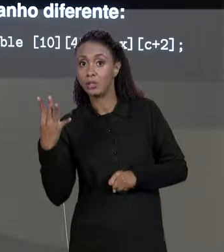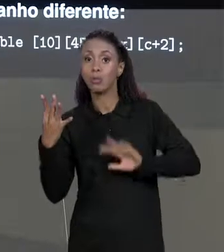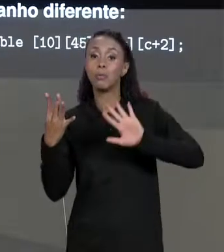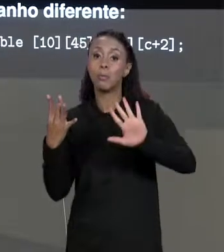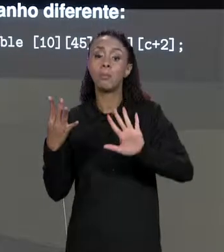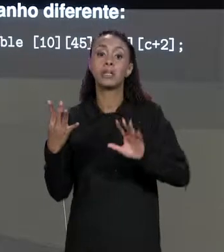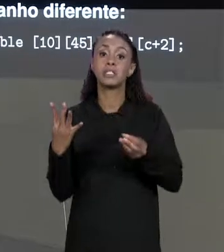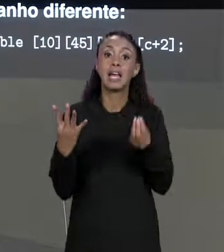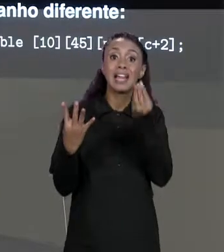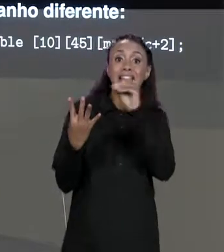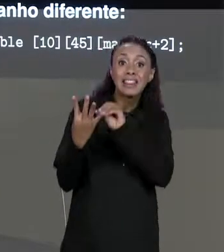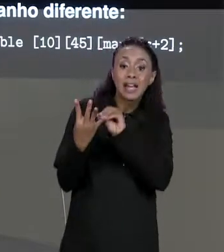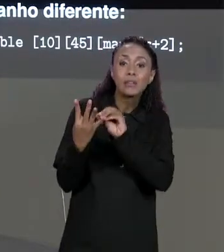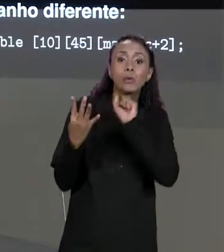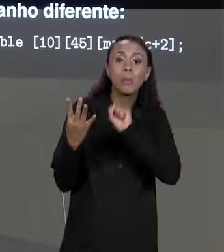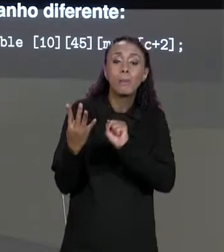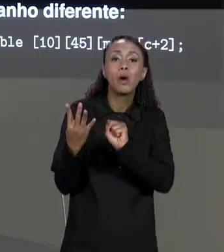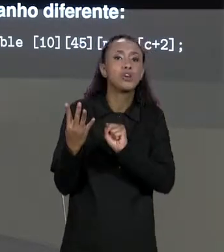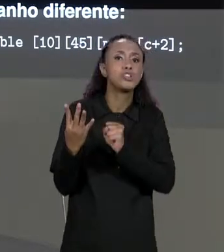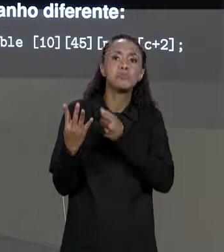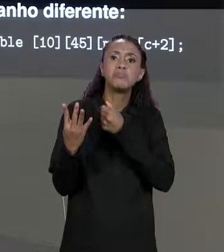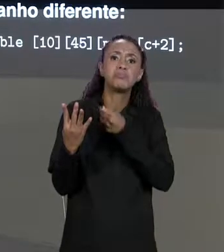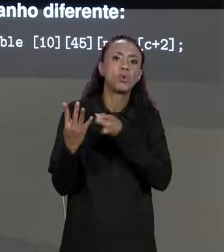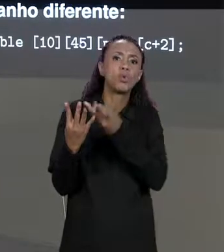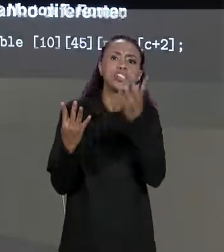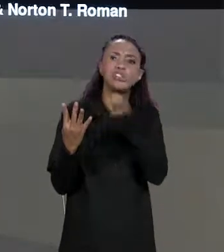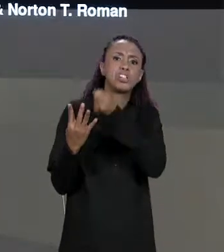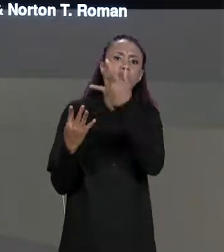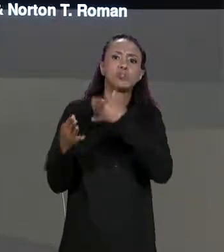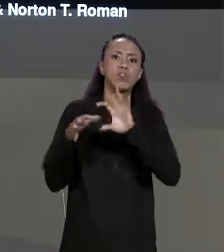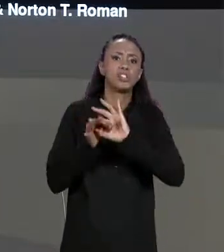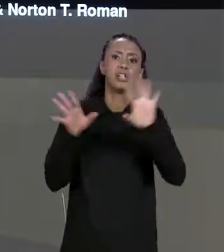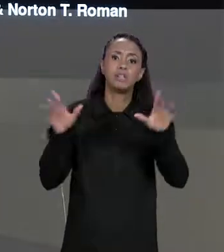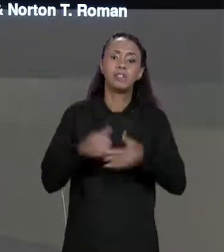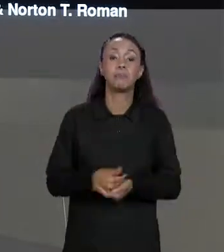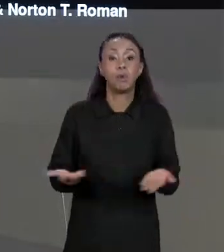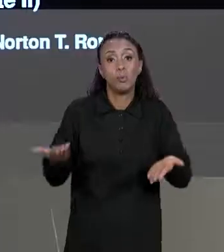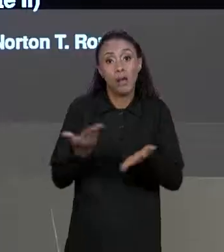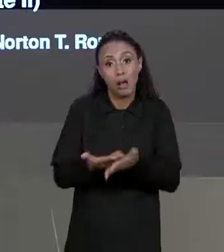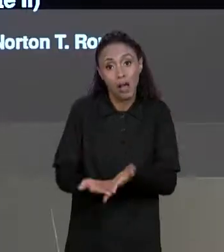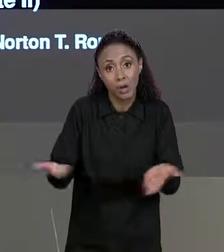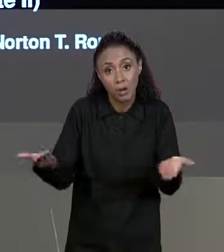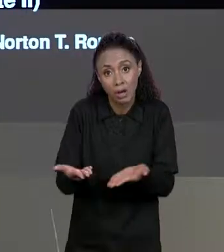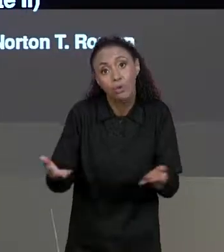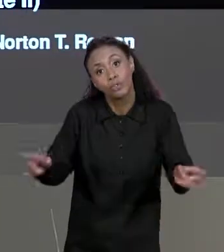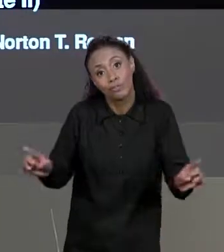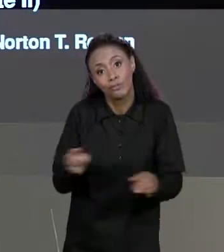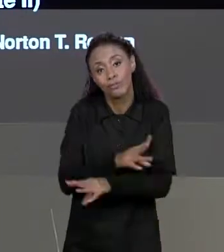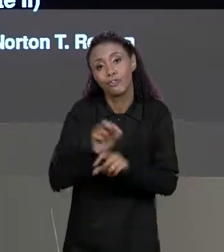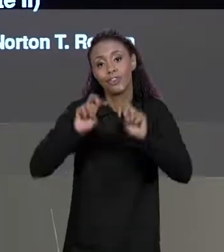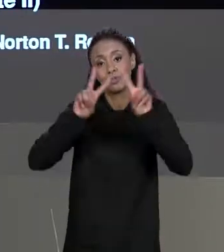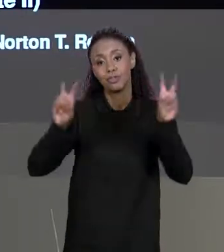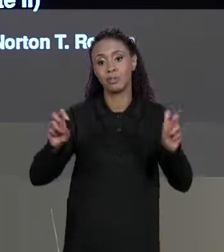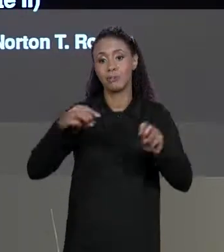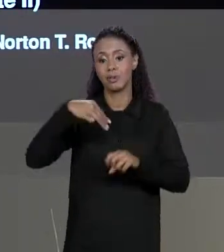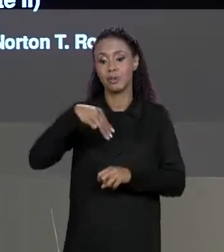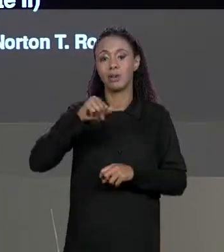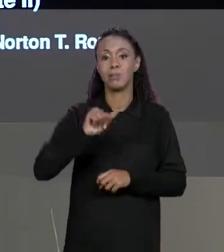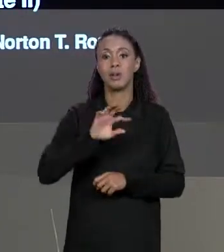ELEMENTO EM CADA UMA DE SUAS DIMENSÕES. ENCERRAMOS ASSIM A SEGUNDA PARTE DO CONTEÚDO